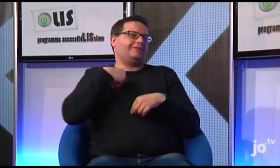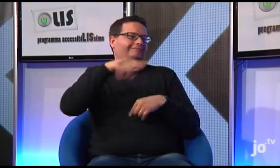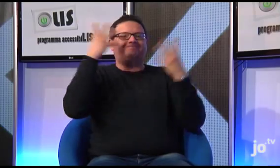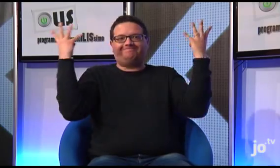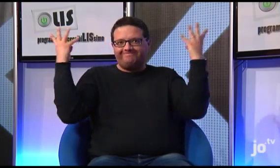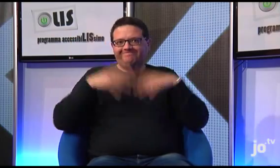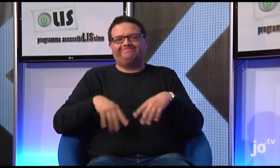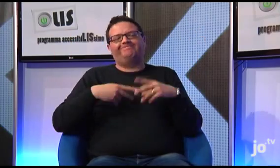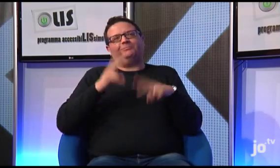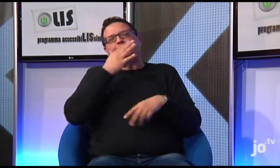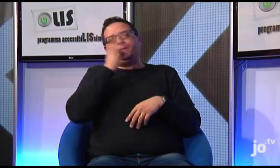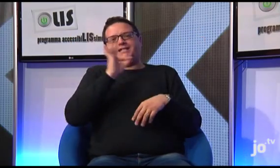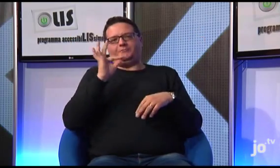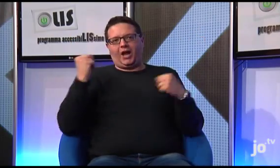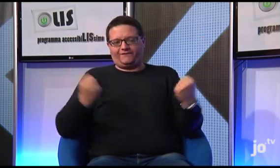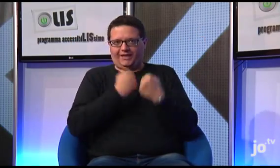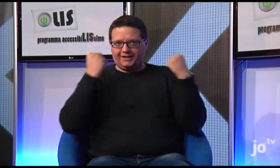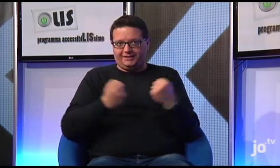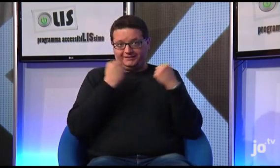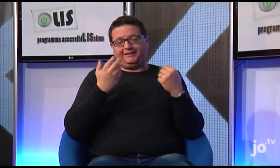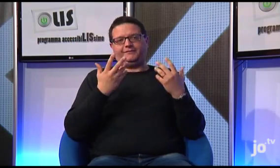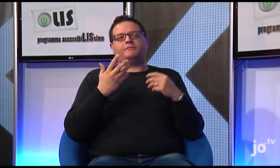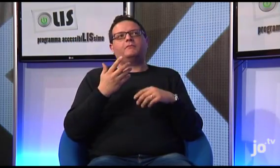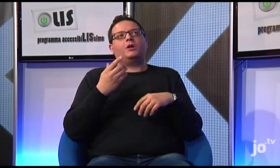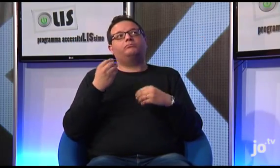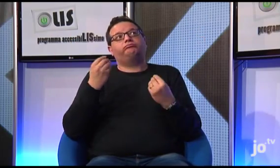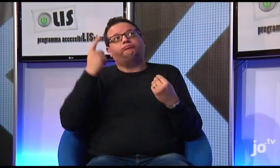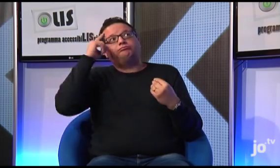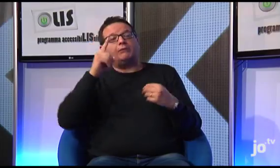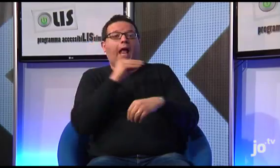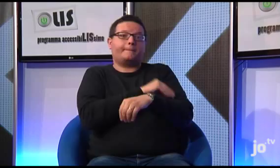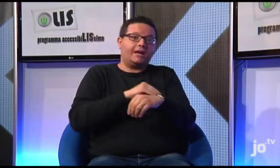Chiaramente organizzeremo il necessario affinché questo bellissimo evento, che non sappiamo se si svolgerà ad aprile o a settembre,